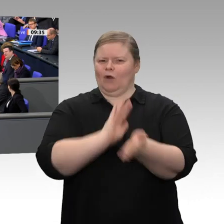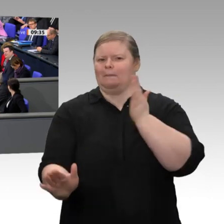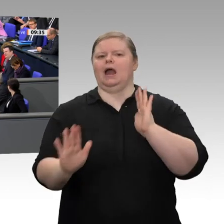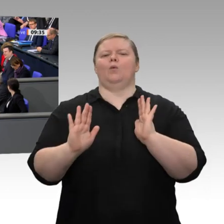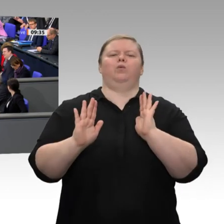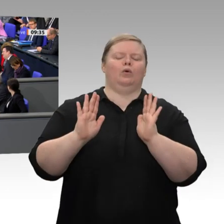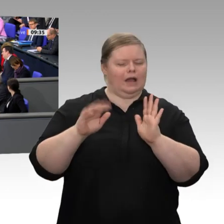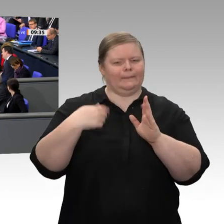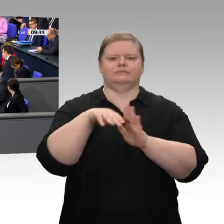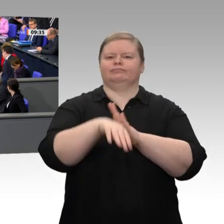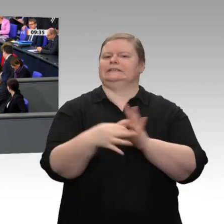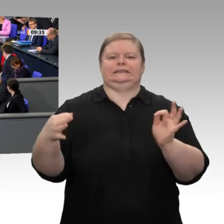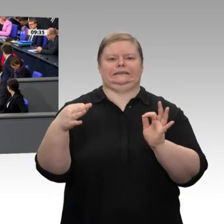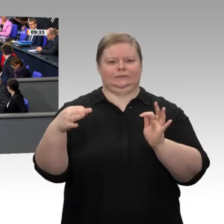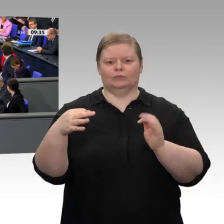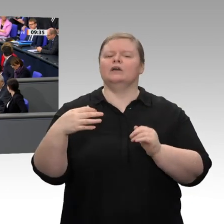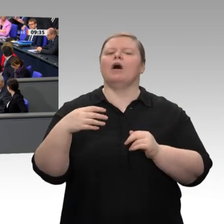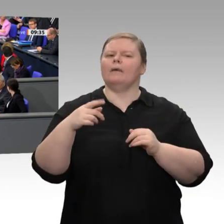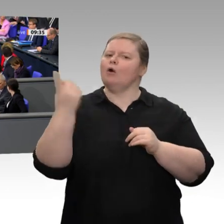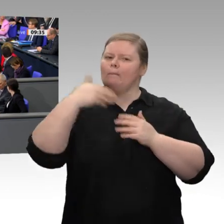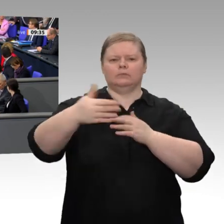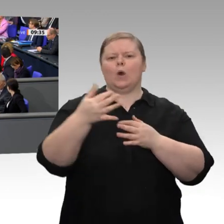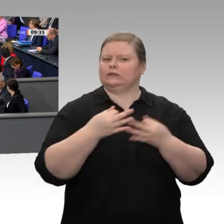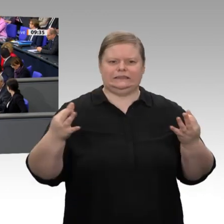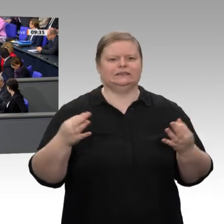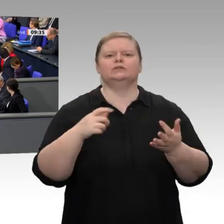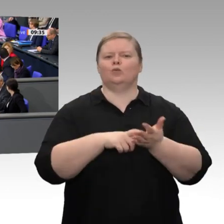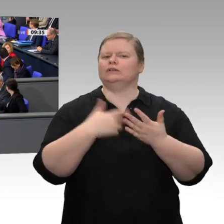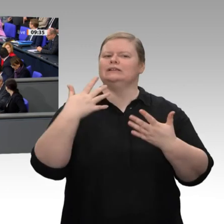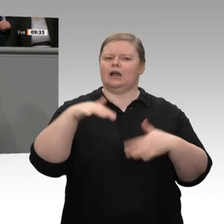Fakt ist aber auch: Wir haben eine gespaltene Wirtschaft: Die Bauindustrie, das